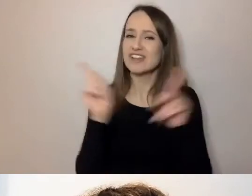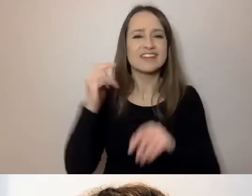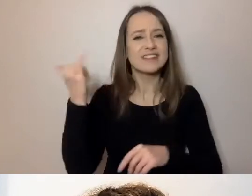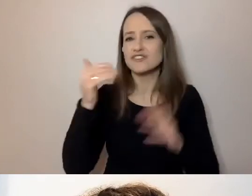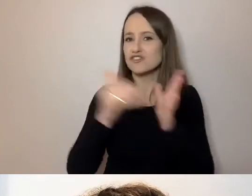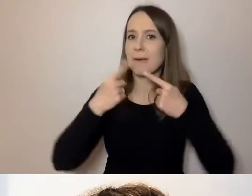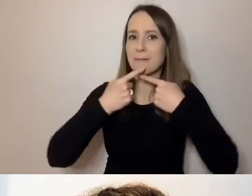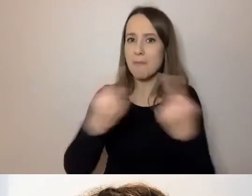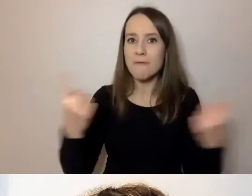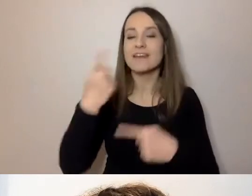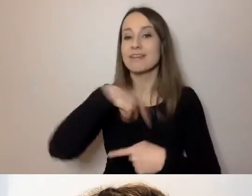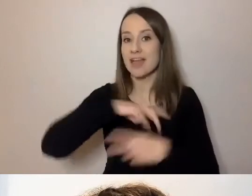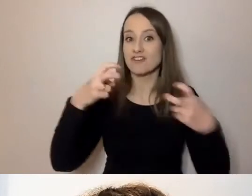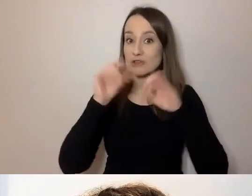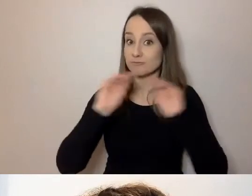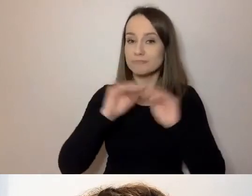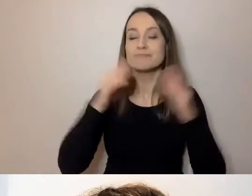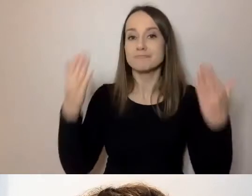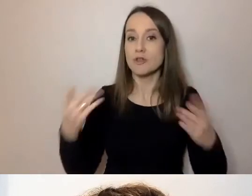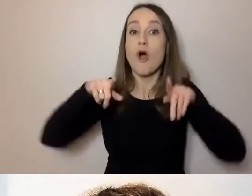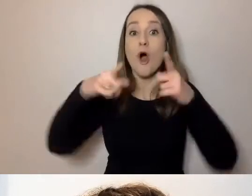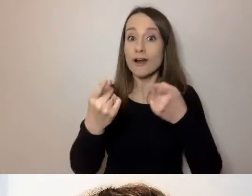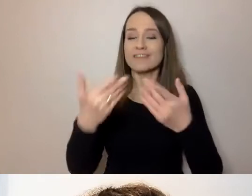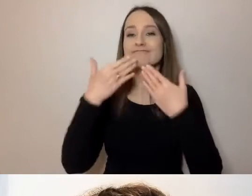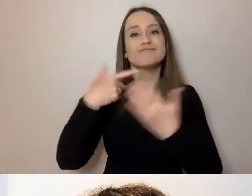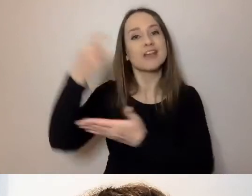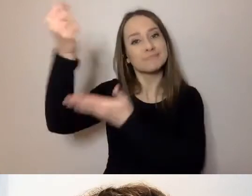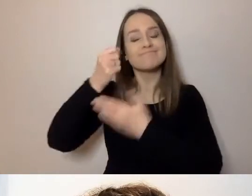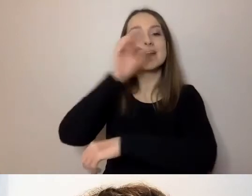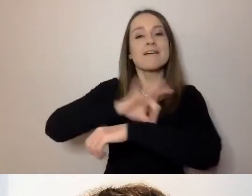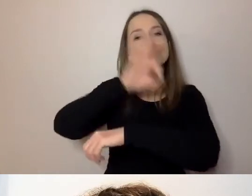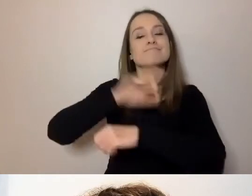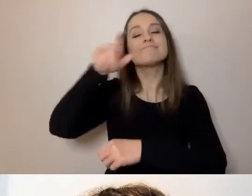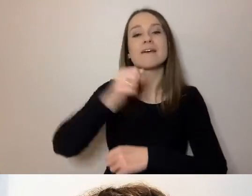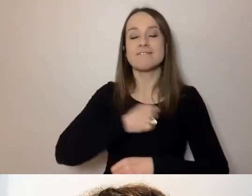Webinarium organizowane jest w ramach projektu Warszawska Akademia Dostępności,